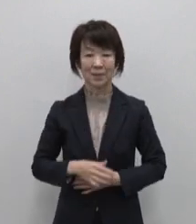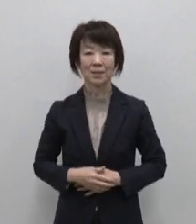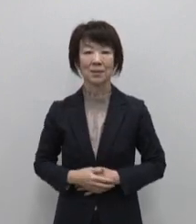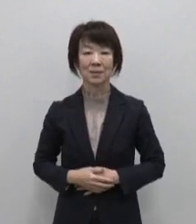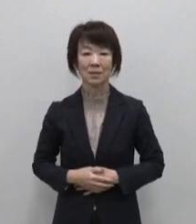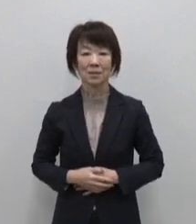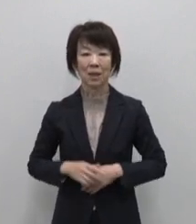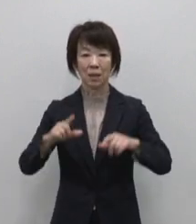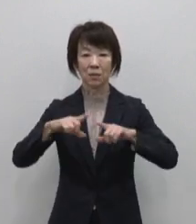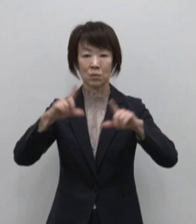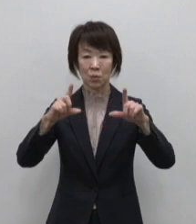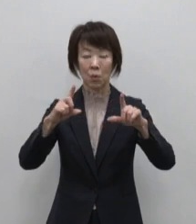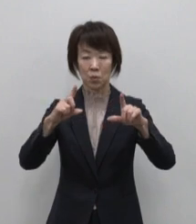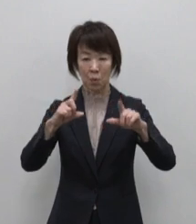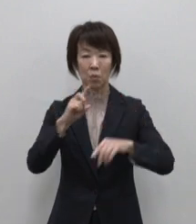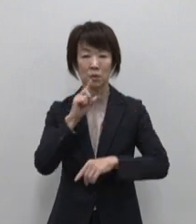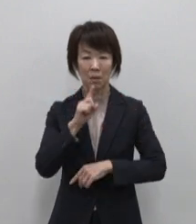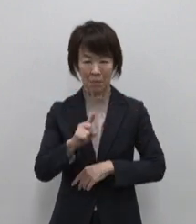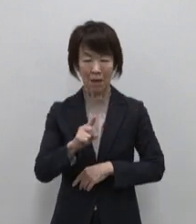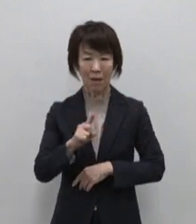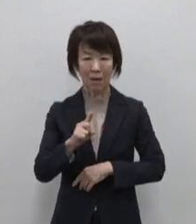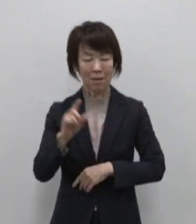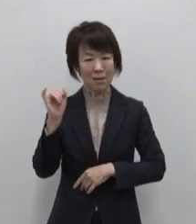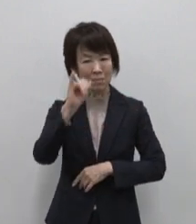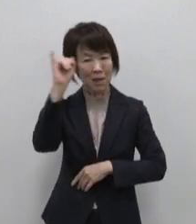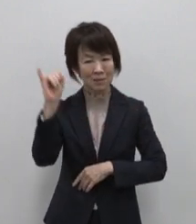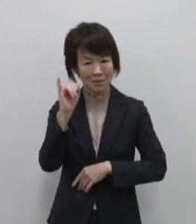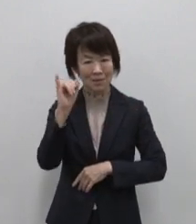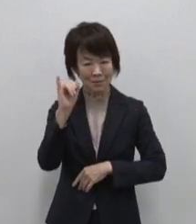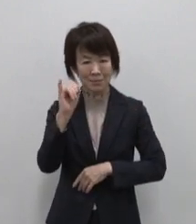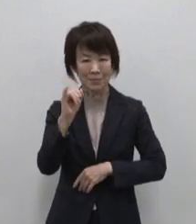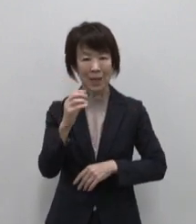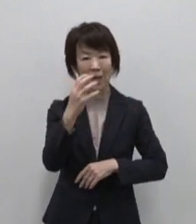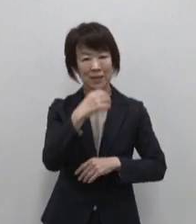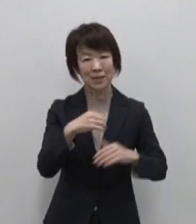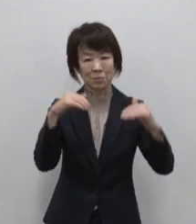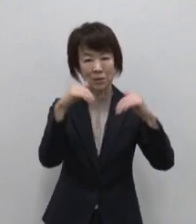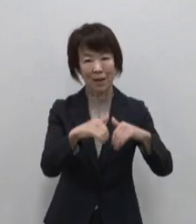東京と聞いて みなさんが思い浮かべるのは 渋谷のスクランブル交差点や